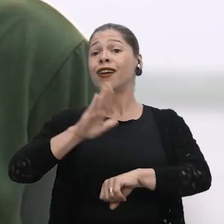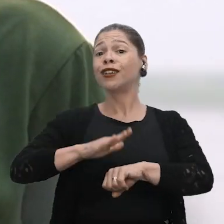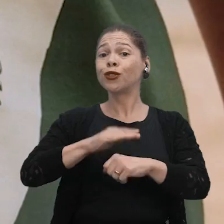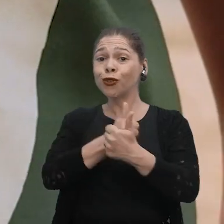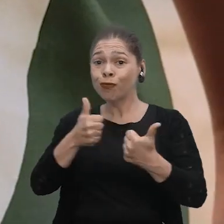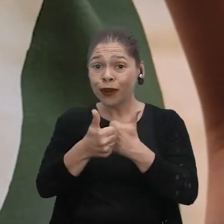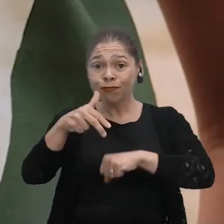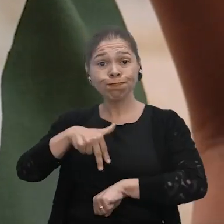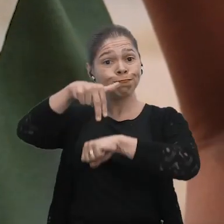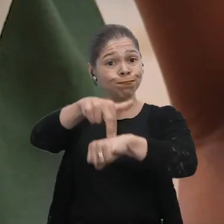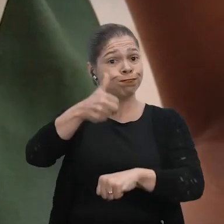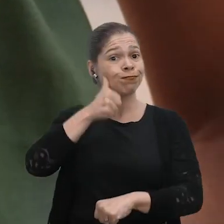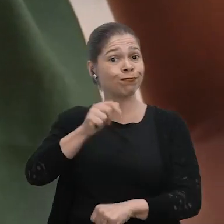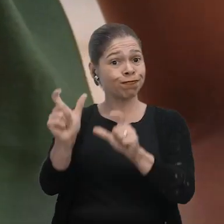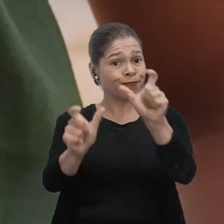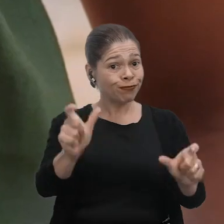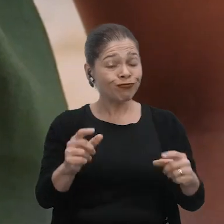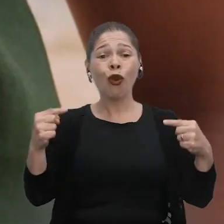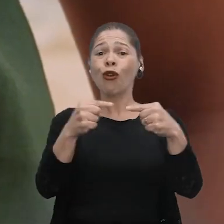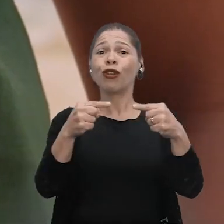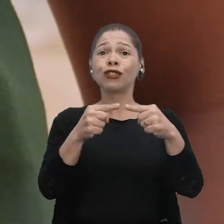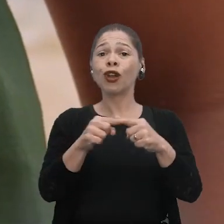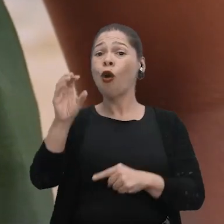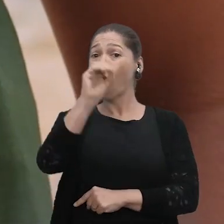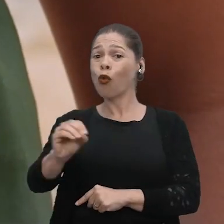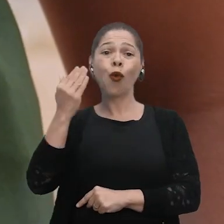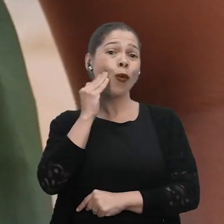o protagonismo das mulheres. Em relação ao Outubro Rosa, né?